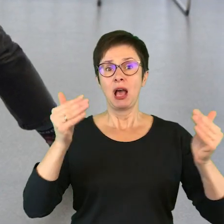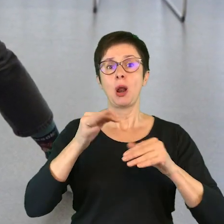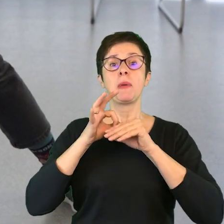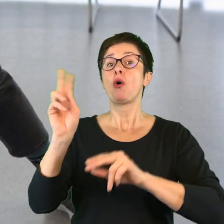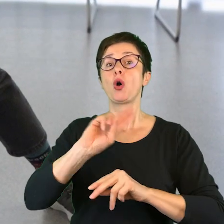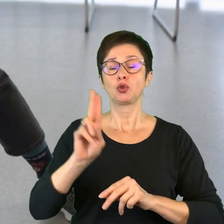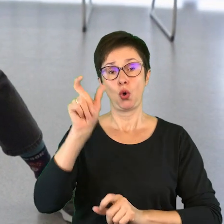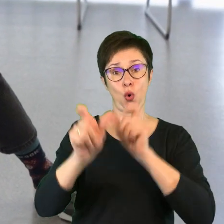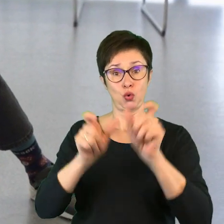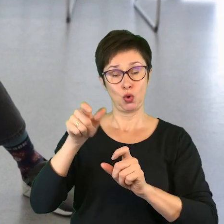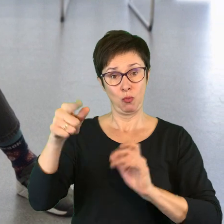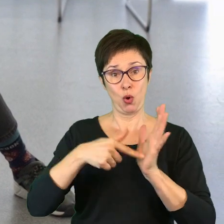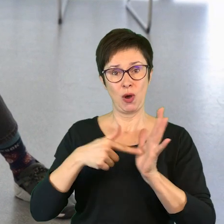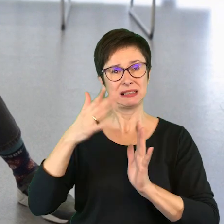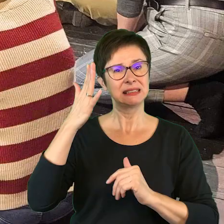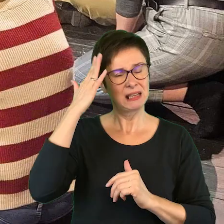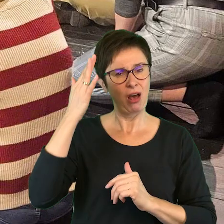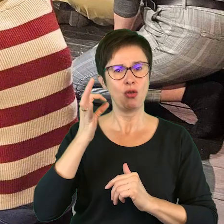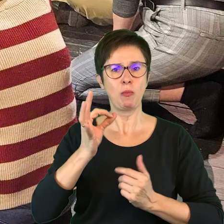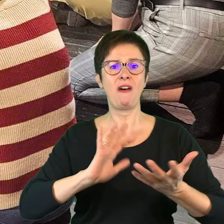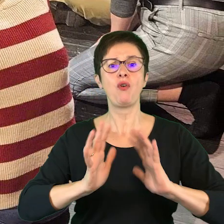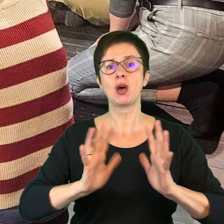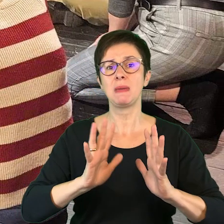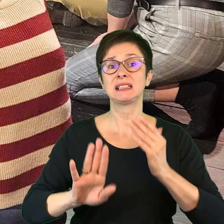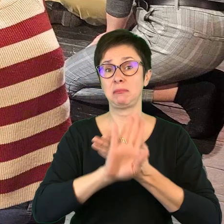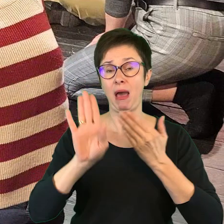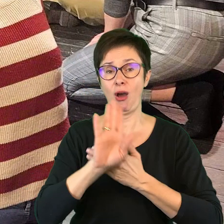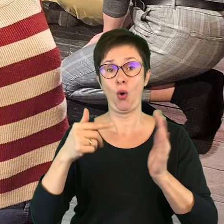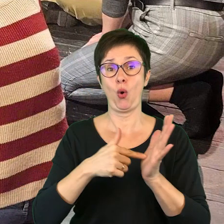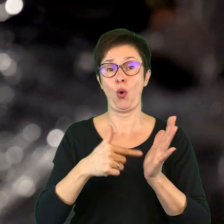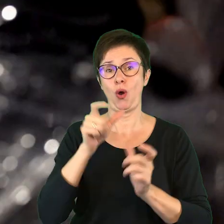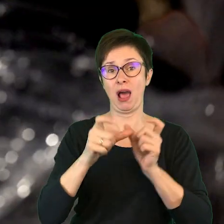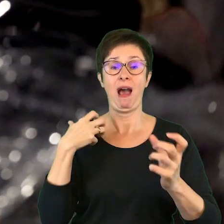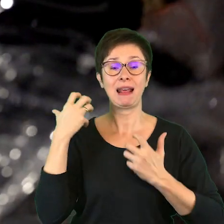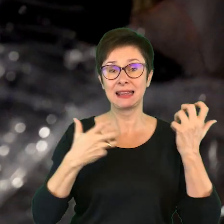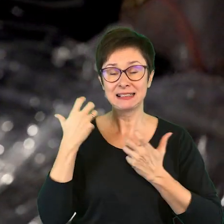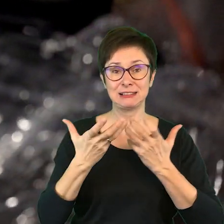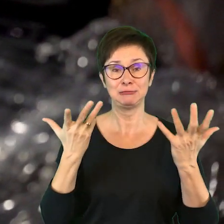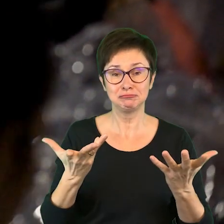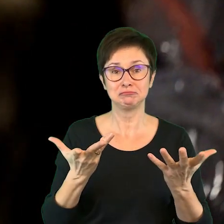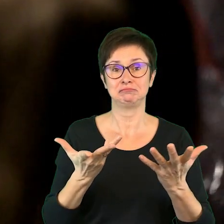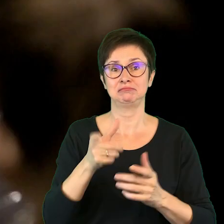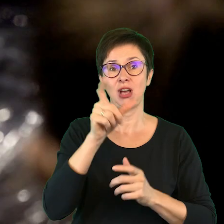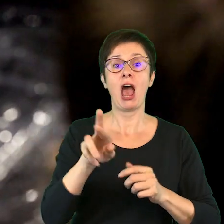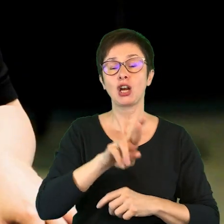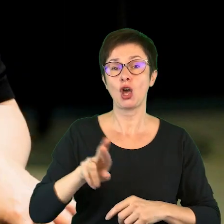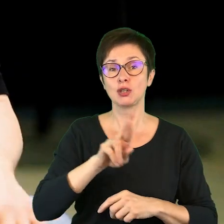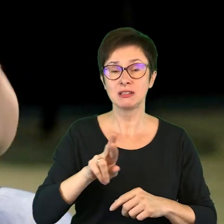zarówno znające formę spektakli, czyli artyści, reżyserzy,